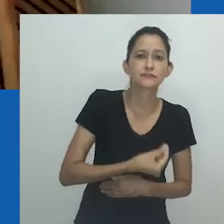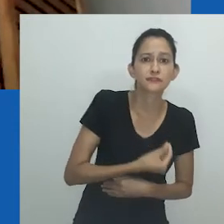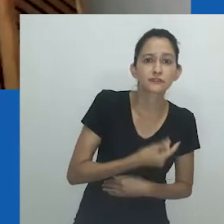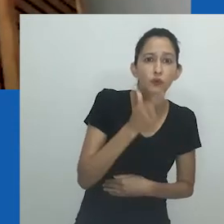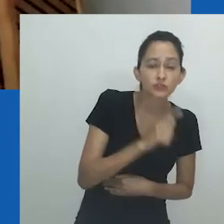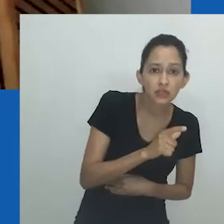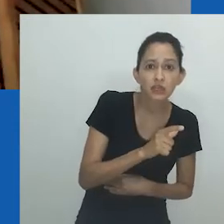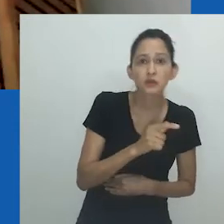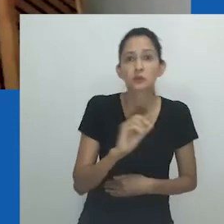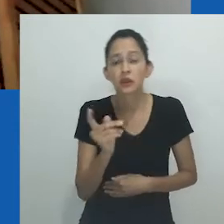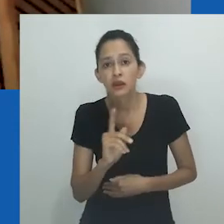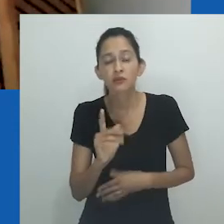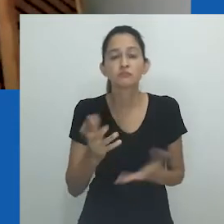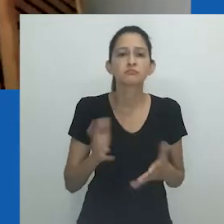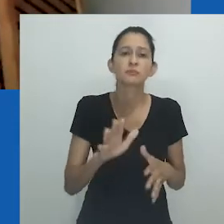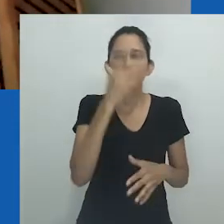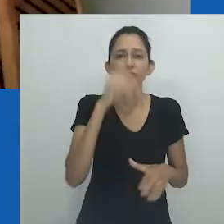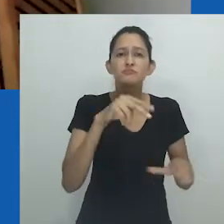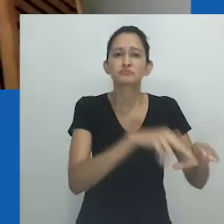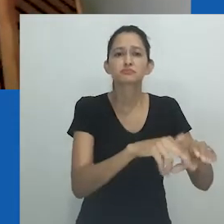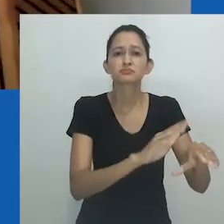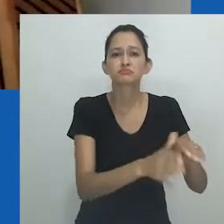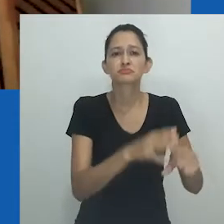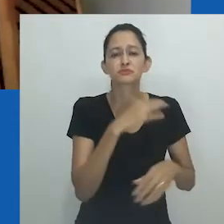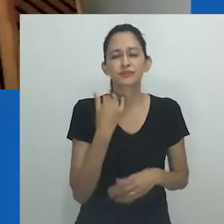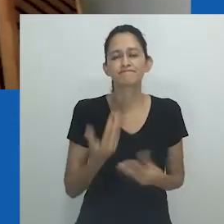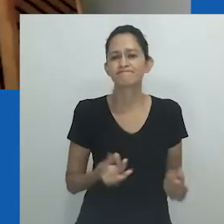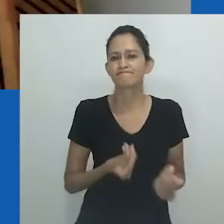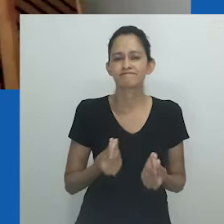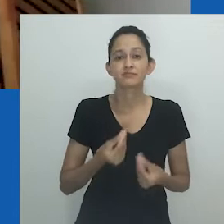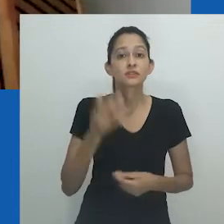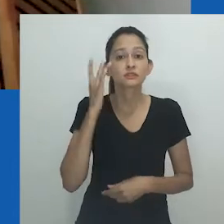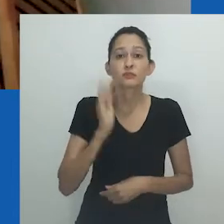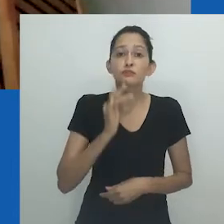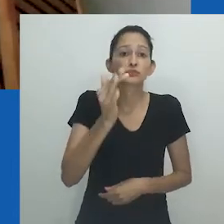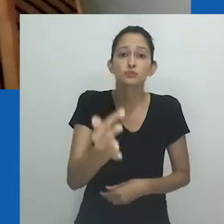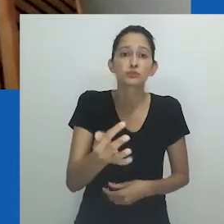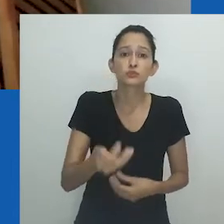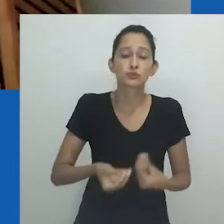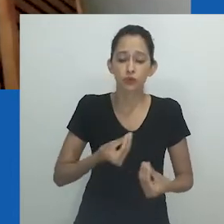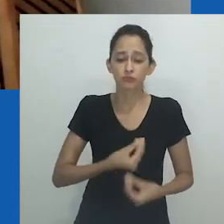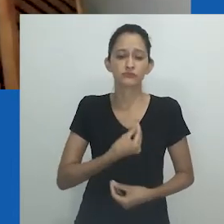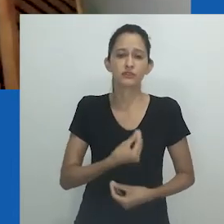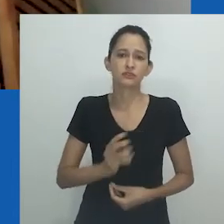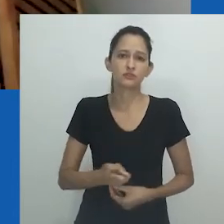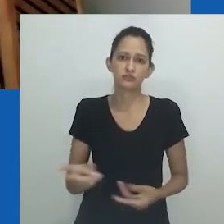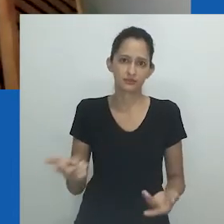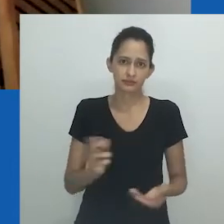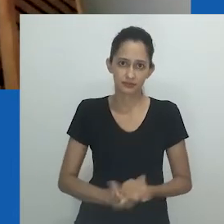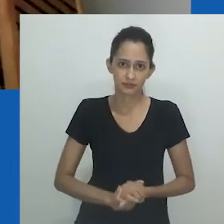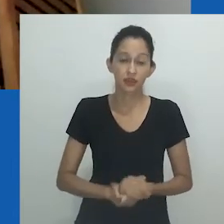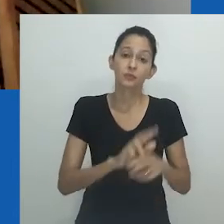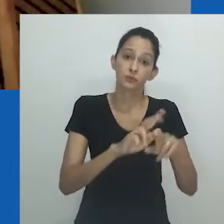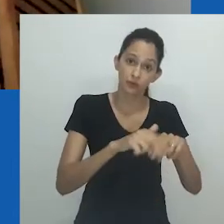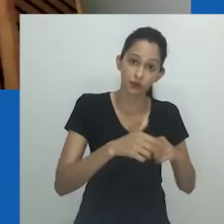Lutando pelas sua própria vida, como eu lutei, enquanto enterram seus entes amados. Na incerteza do presente e do futuro em termos físicos e simbólicos.